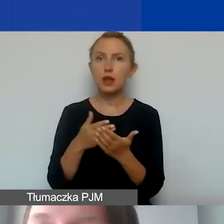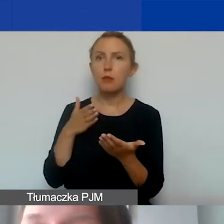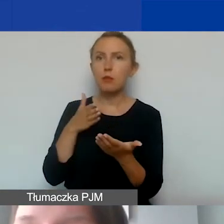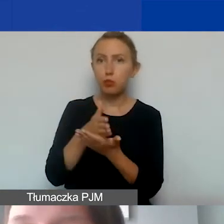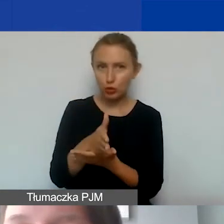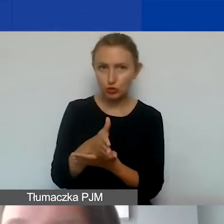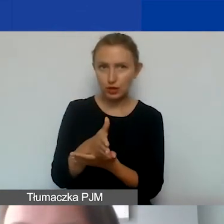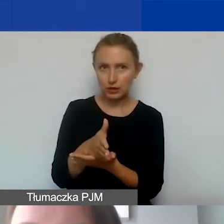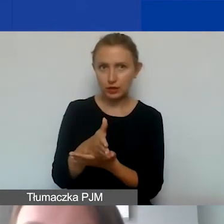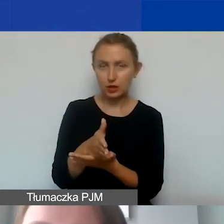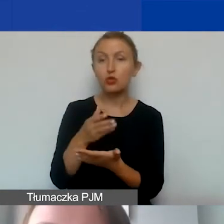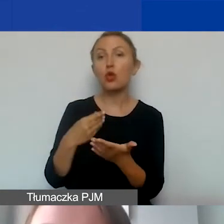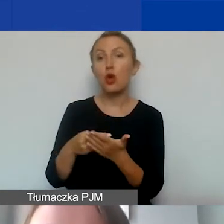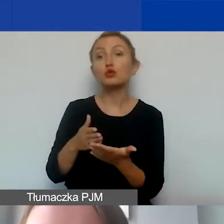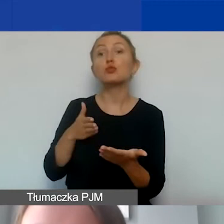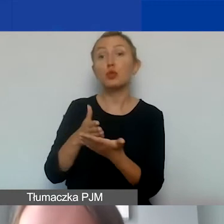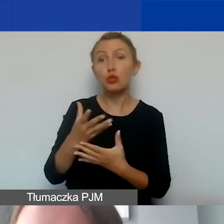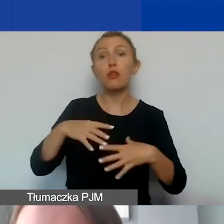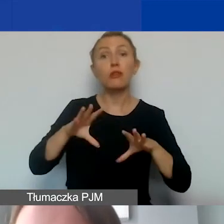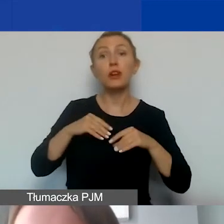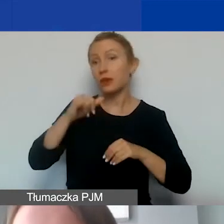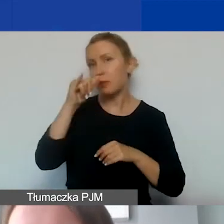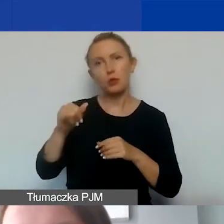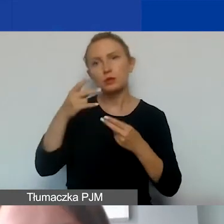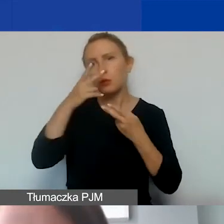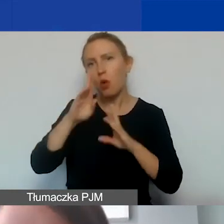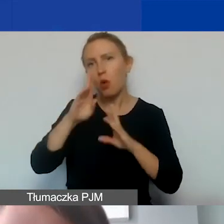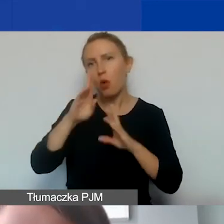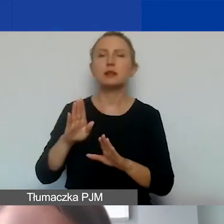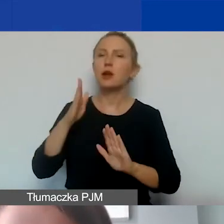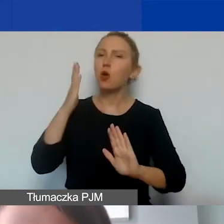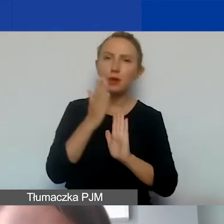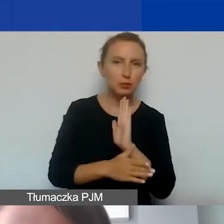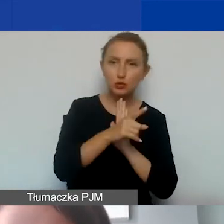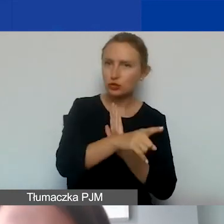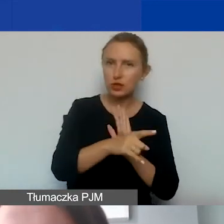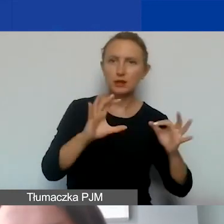Będą to koszty kwalifikowane, które nie mogą być jasno wskazane jako bezpośrednio związane z projektem,